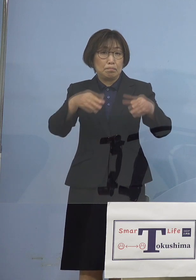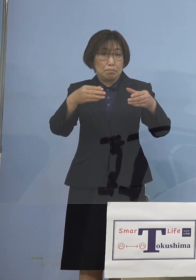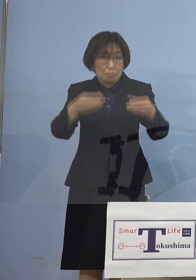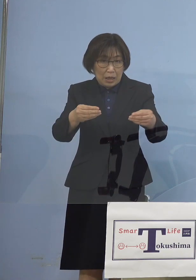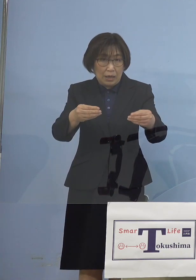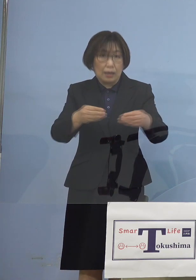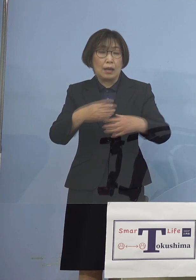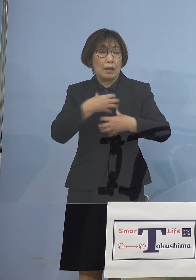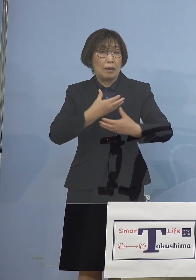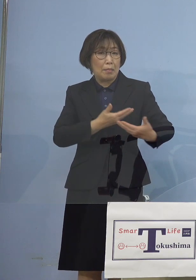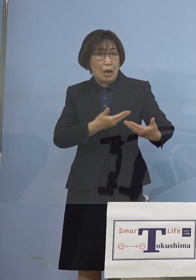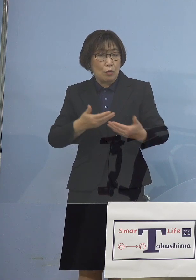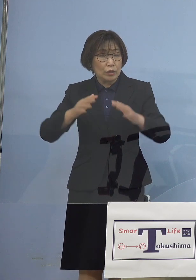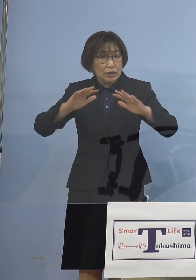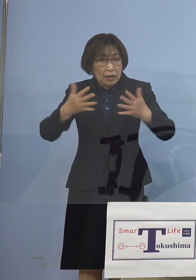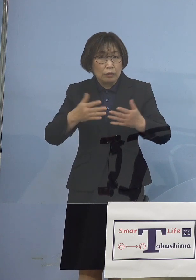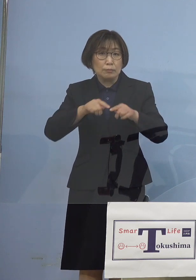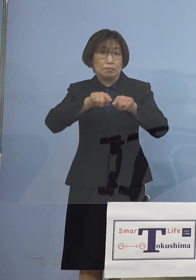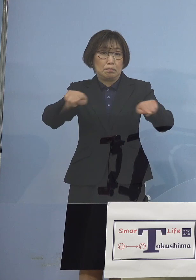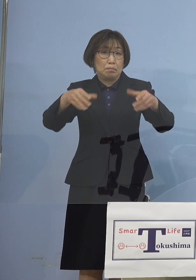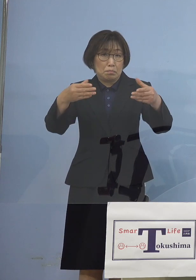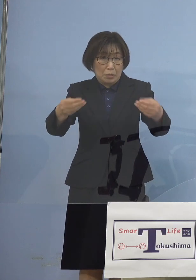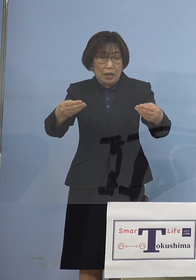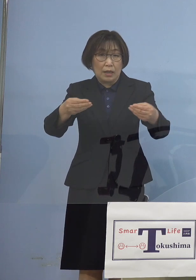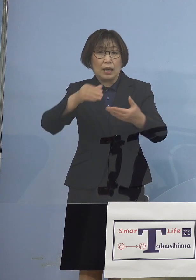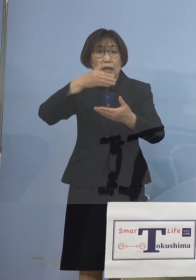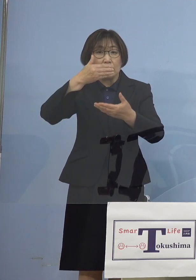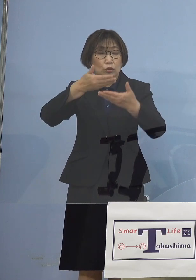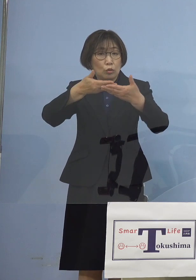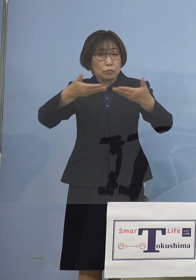まずは飲食の皆さん方に 予告させていただき